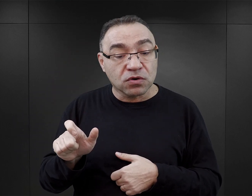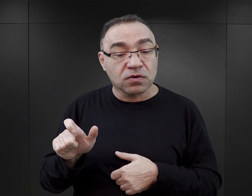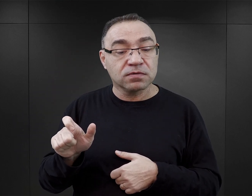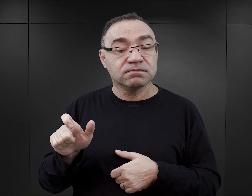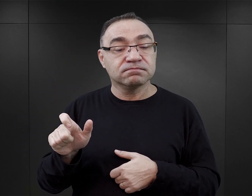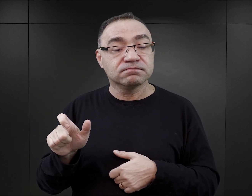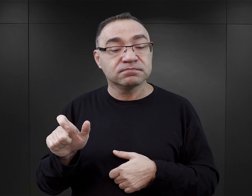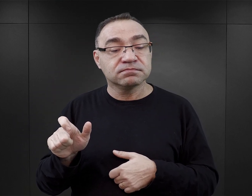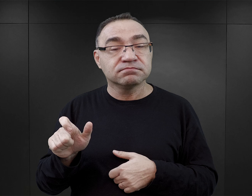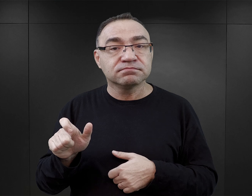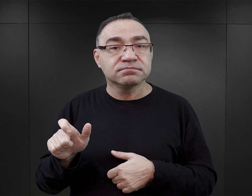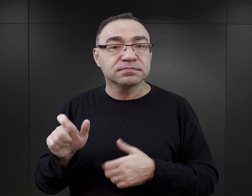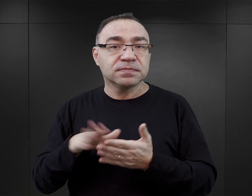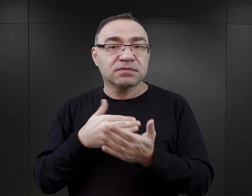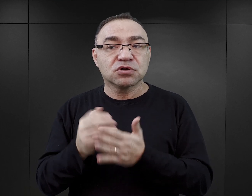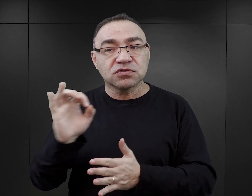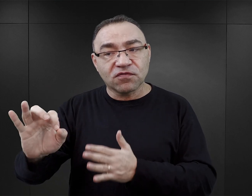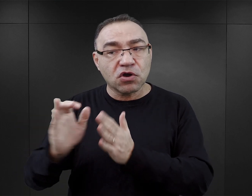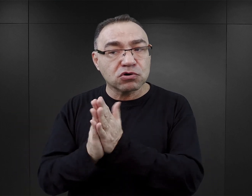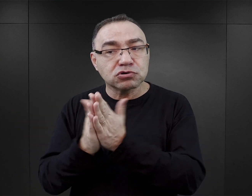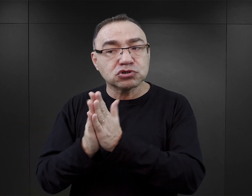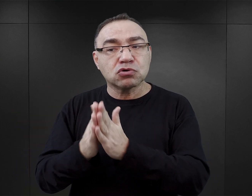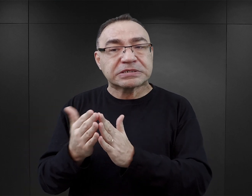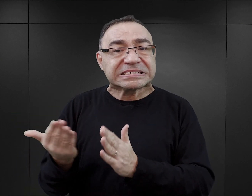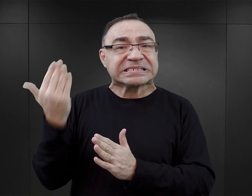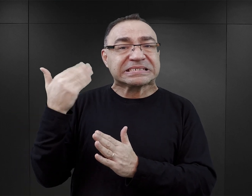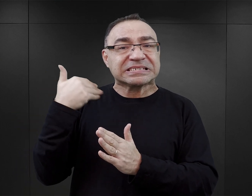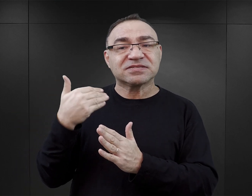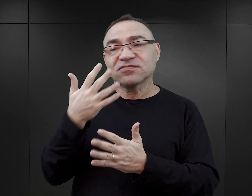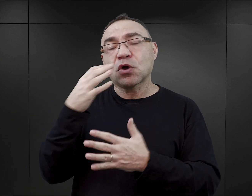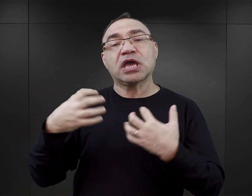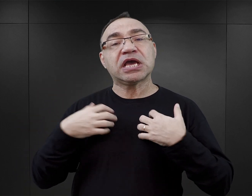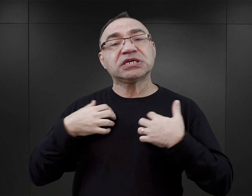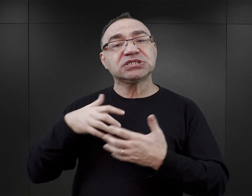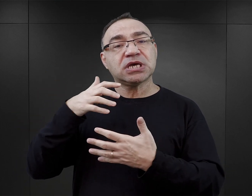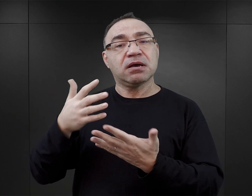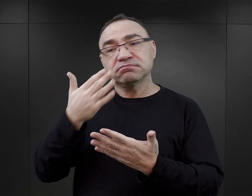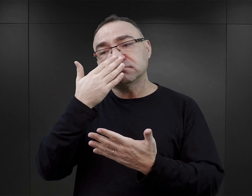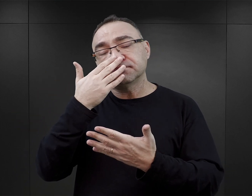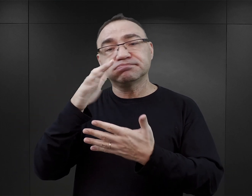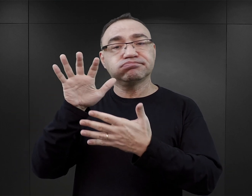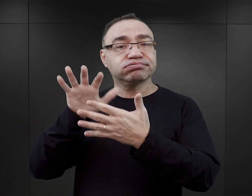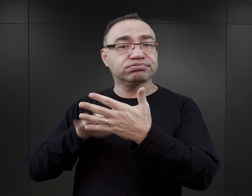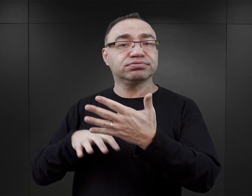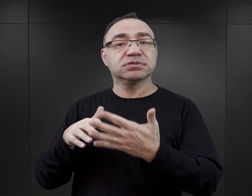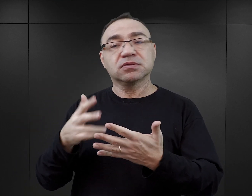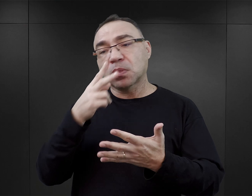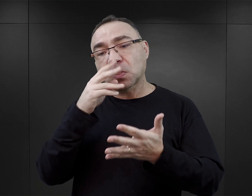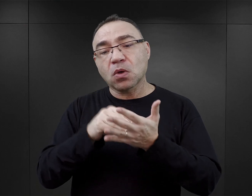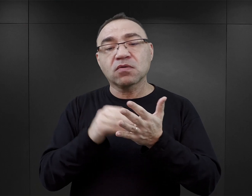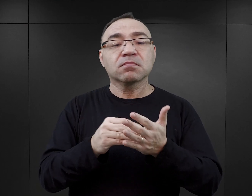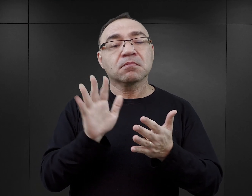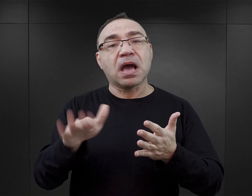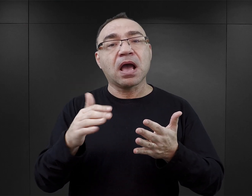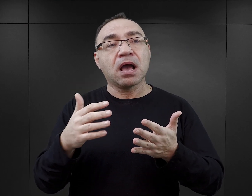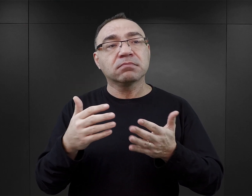Przeczytanie, nawet nie poprzednich książek, ale samej jego biografii, zapoznanie się z jego dotychczasowym dorobkiem.